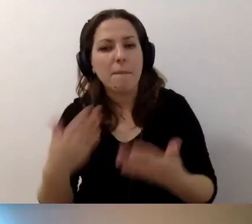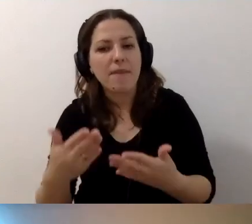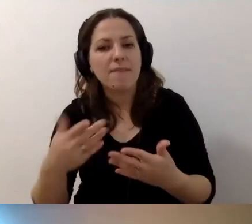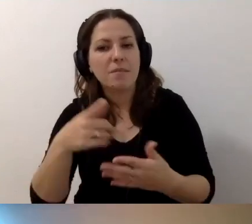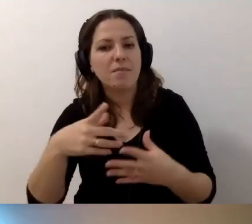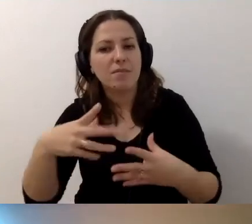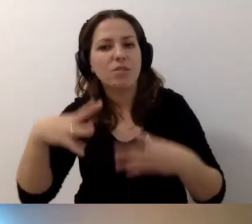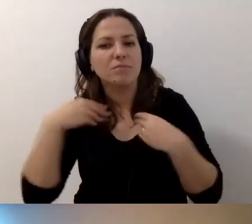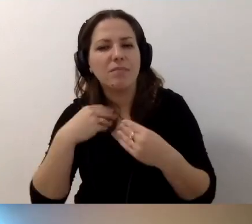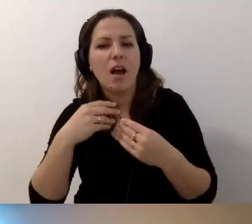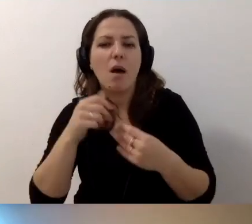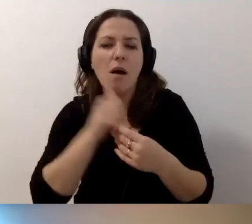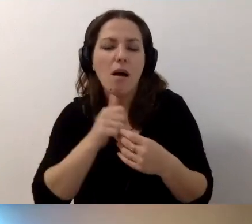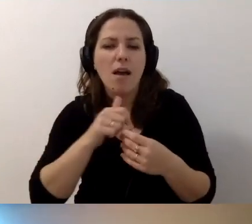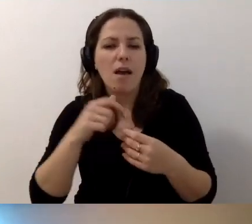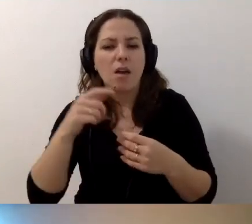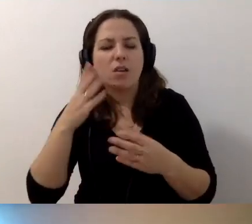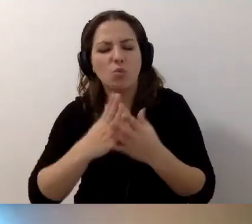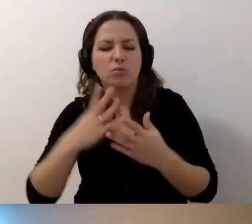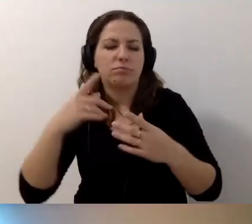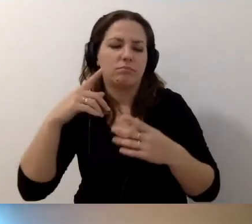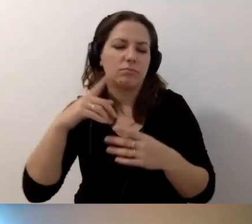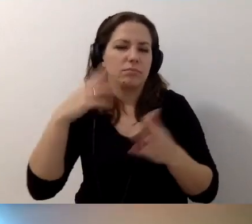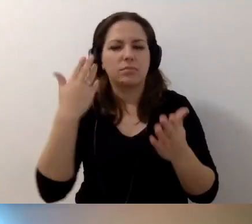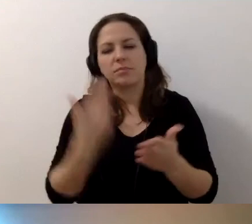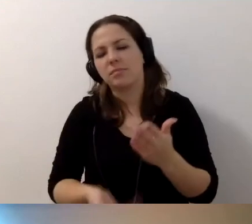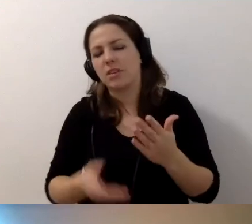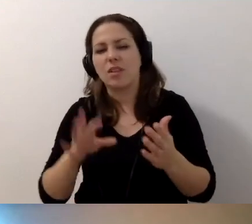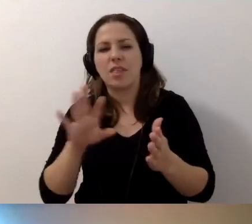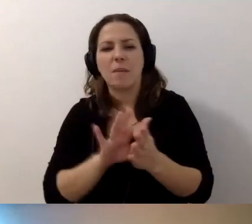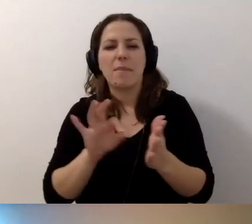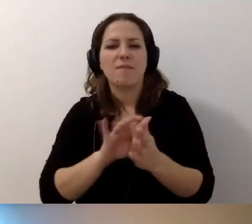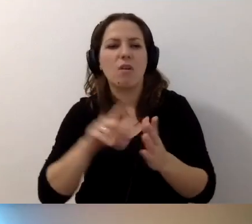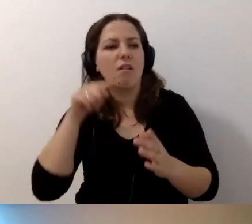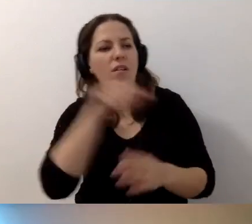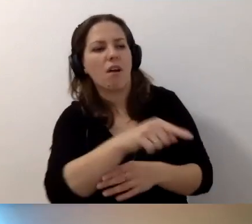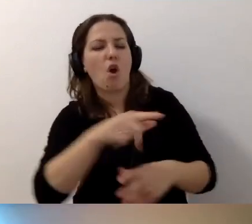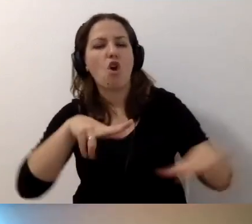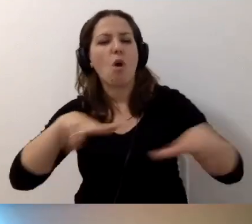Proszę nie dać się zdołować tym, że ktoś na siłę został wyznaczony na funkcję koordynatora dostępności.